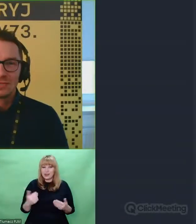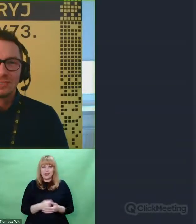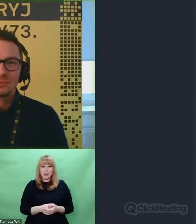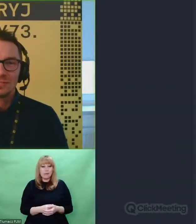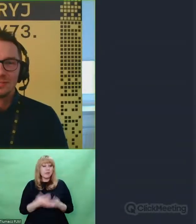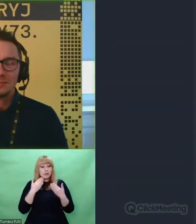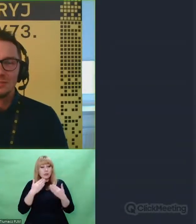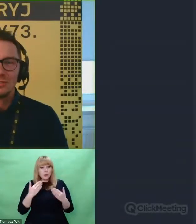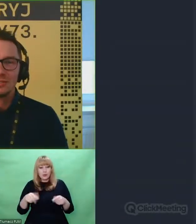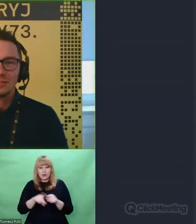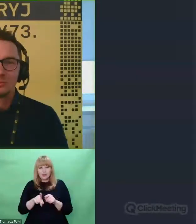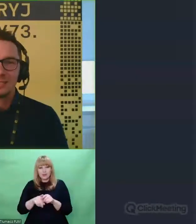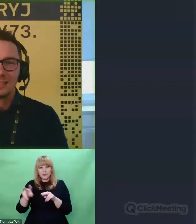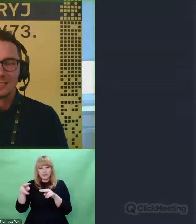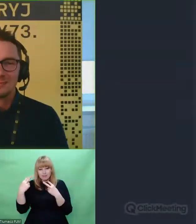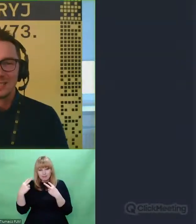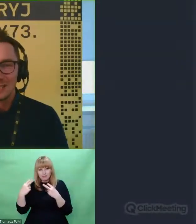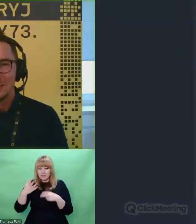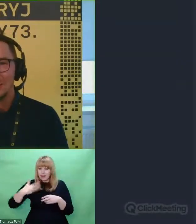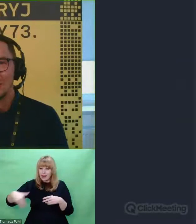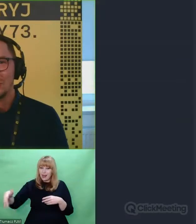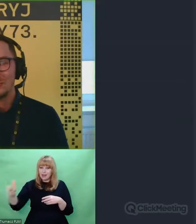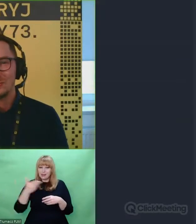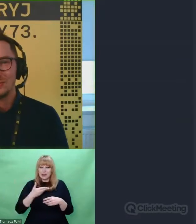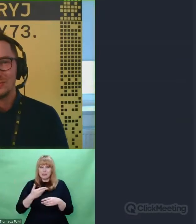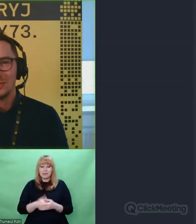Dziękuję Wam wszystkim za to, że byliście tutaj razem z nami.